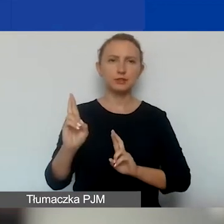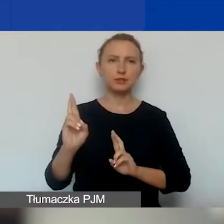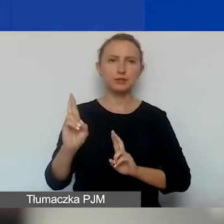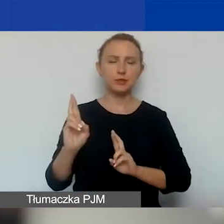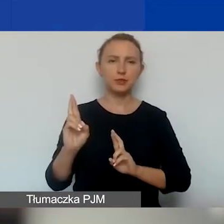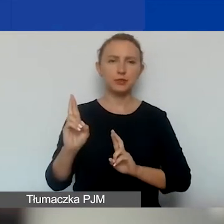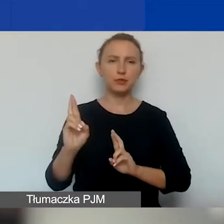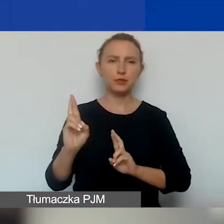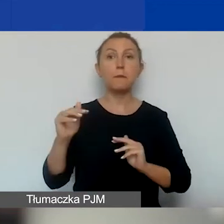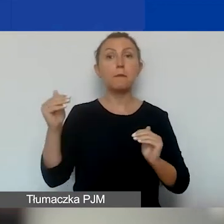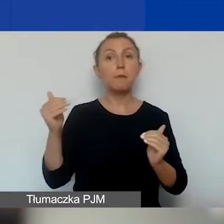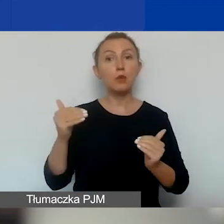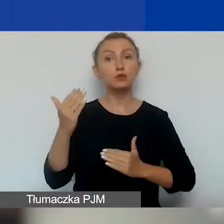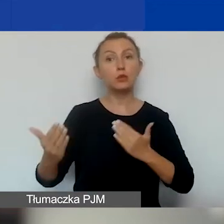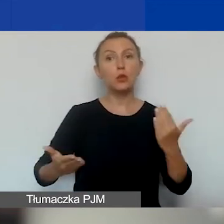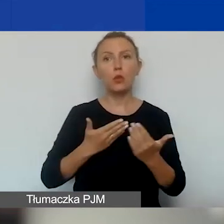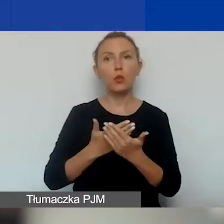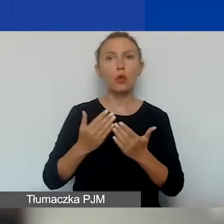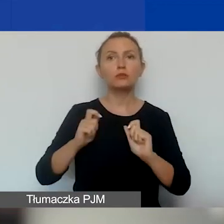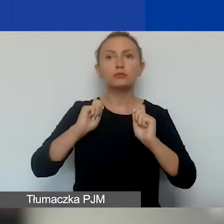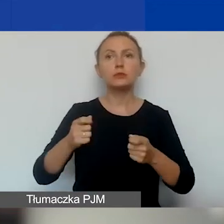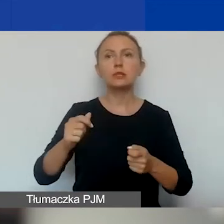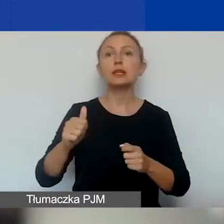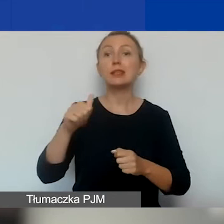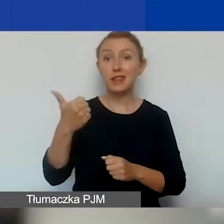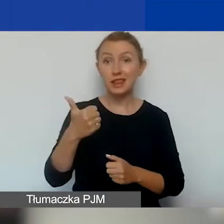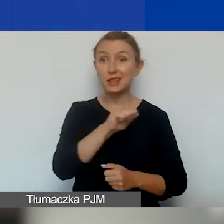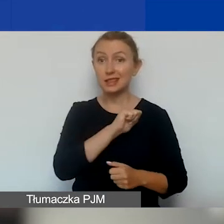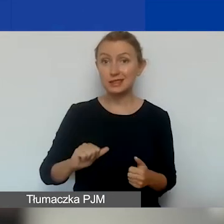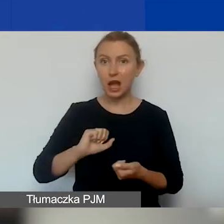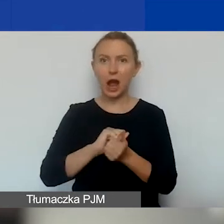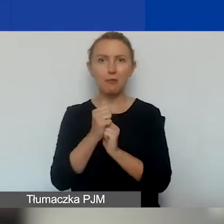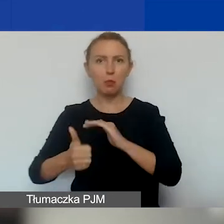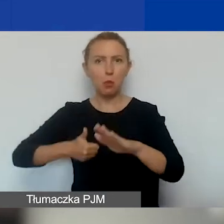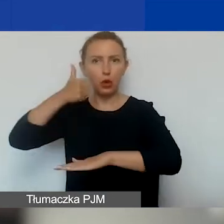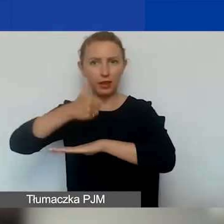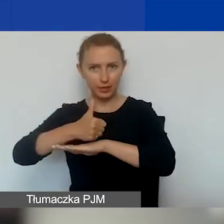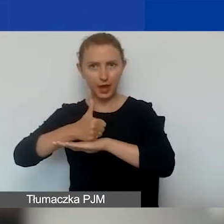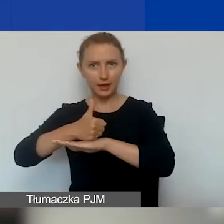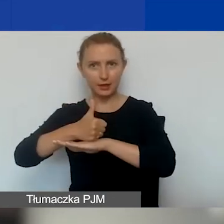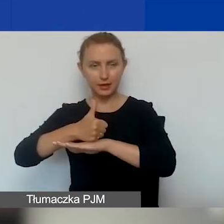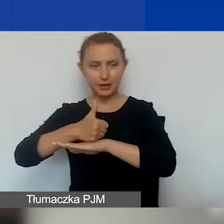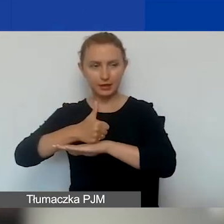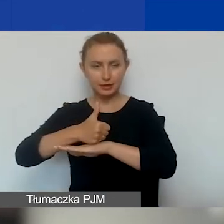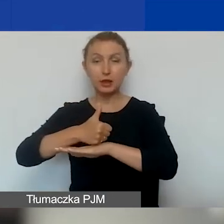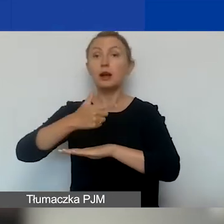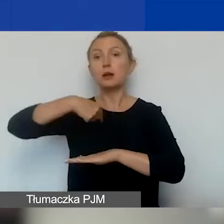można złożyć jeden wniosek samodzielnie lub jako lider, jeżeli mamy partnerów.